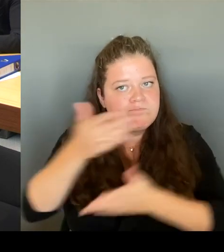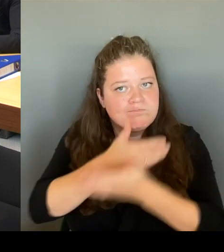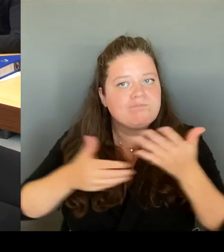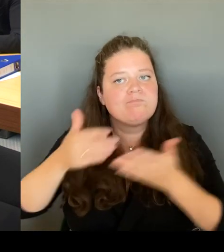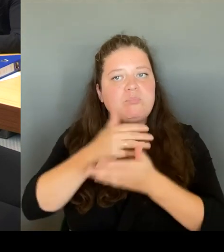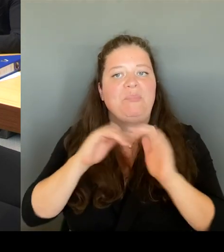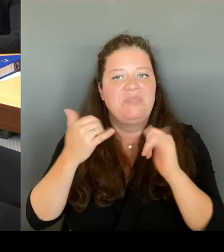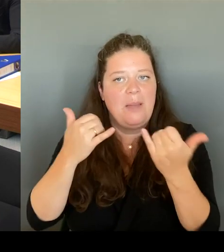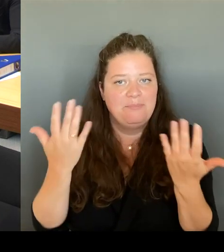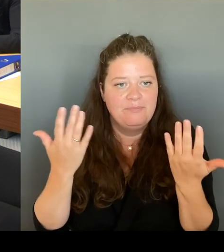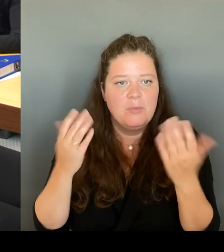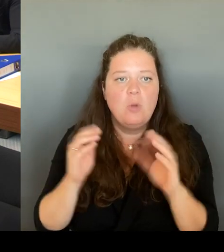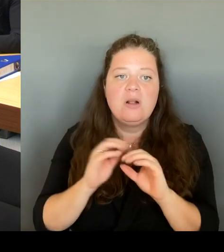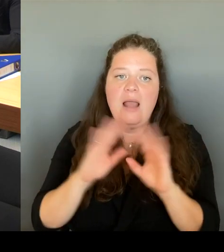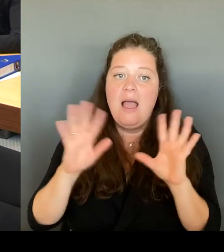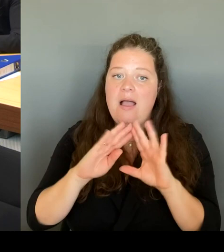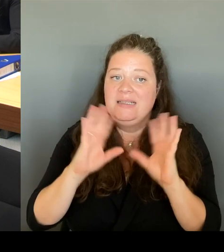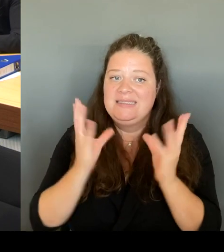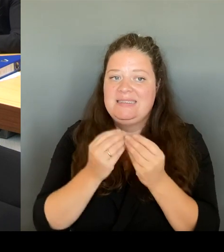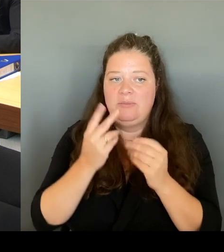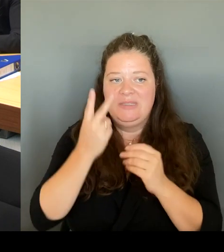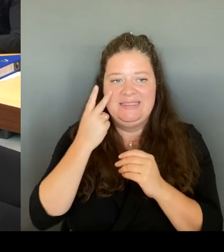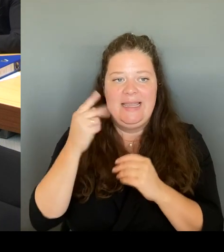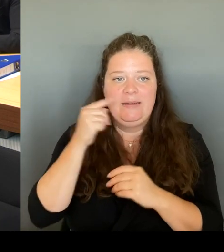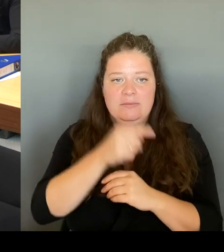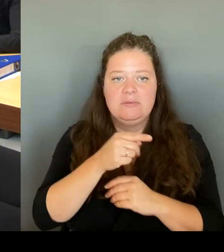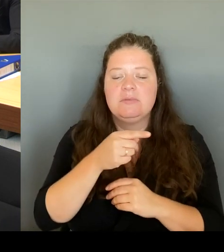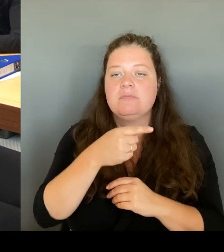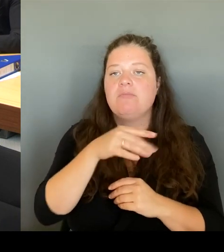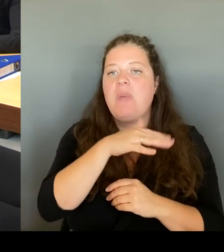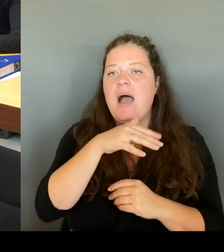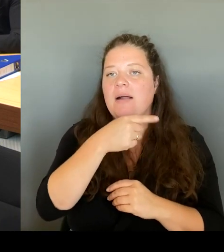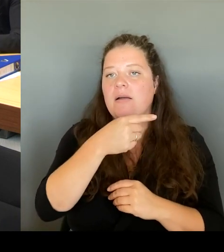Parks mit dem Kottbusser Tor. Das wird dann natürlich auch mit